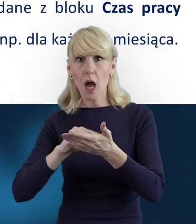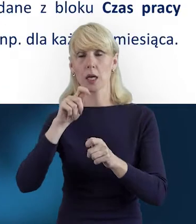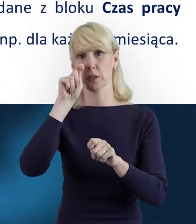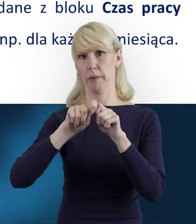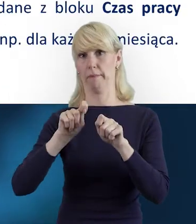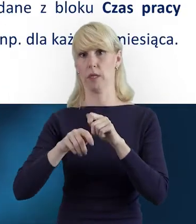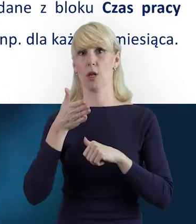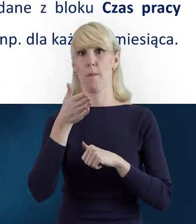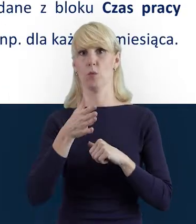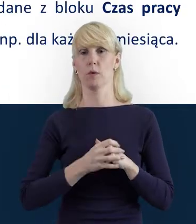Ale...